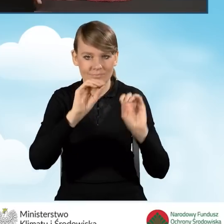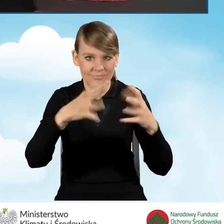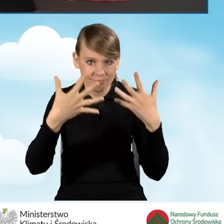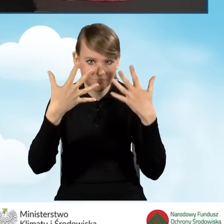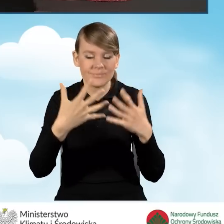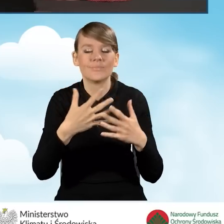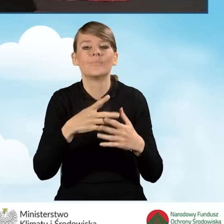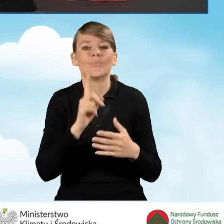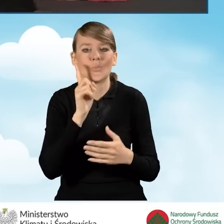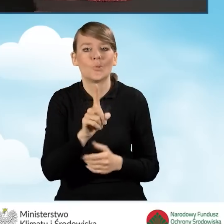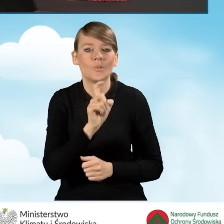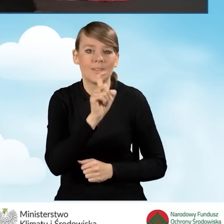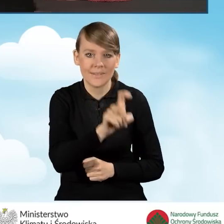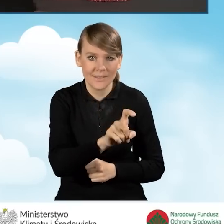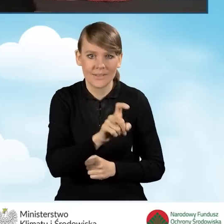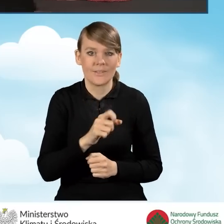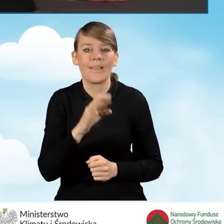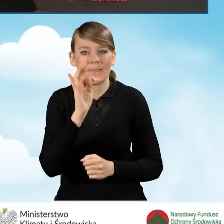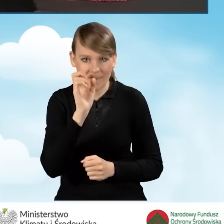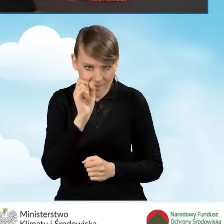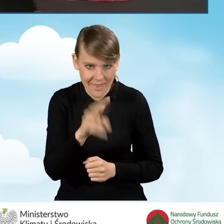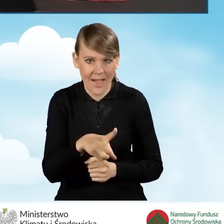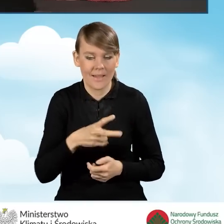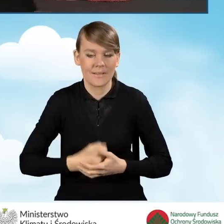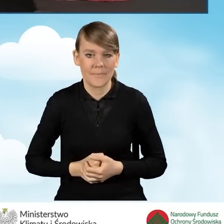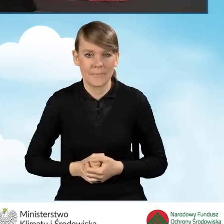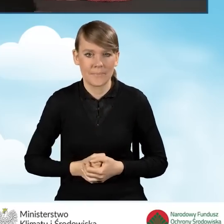Klikamy w tej sytuacji ikonkę tak, aby kontynuować.